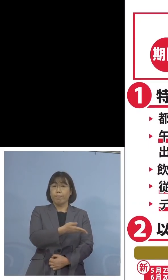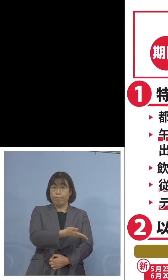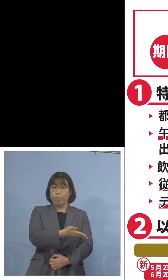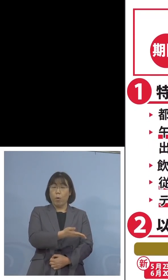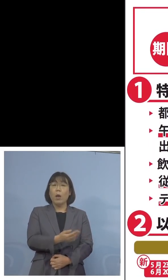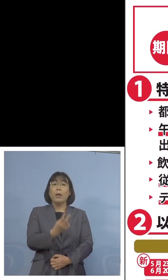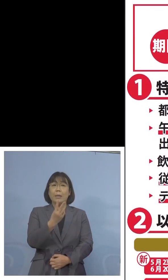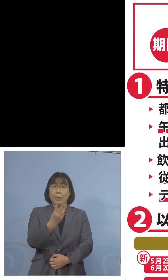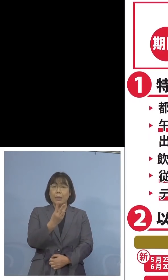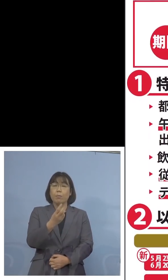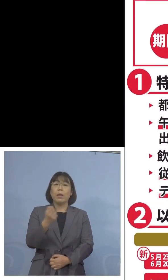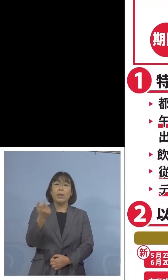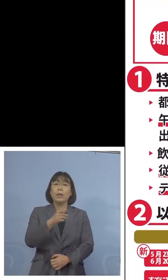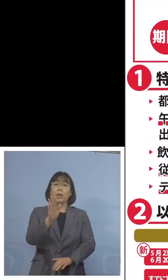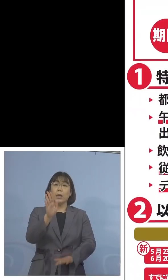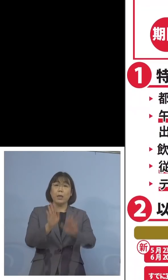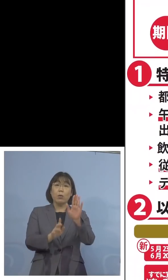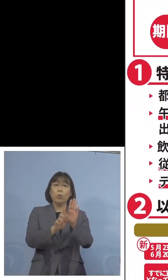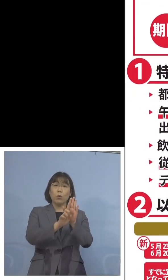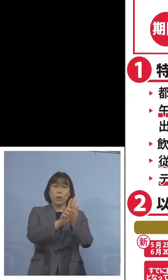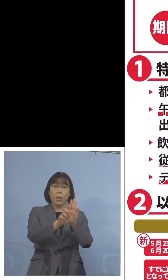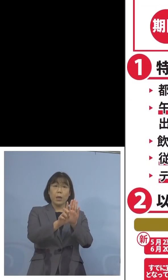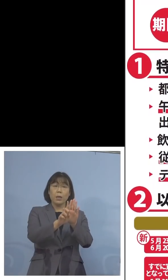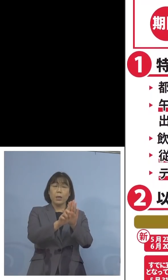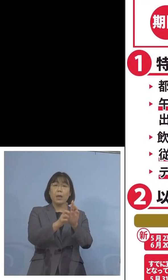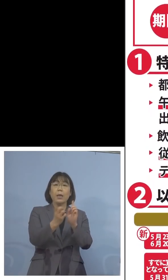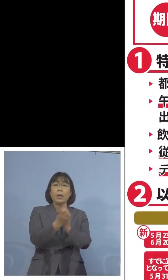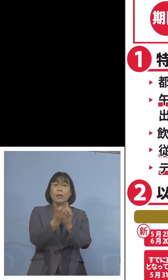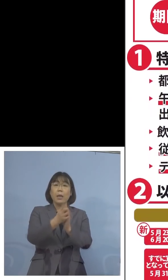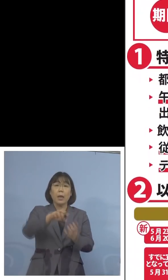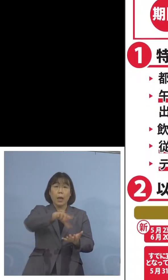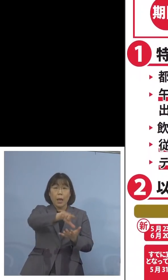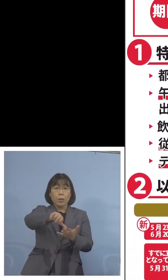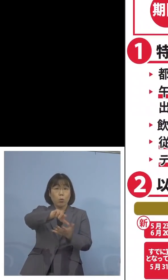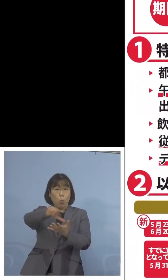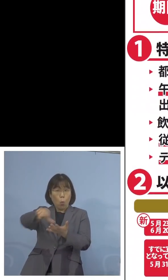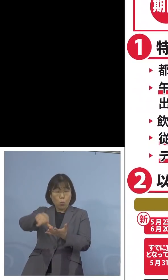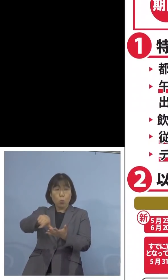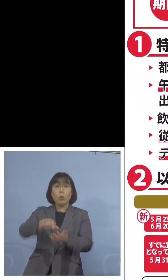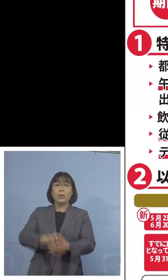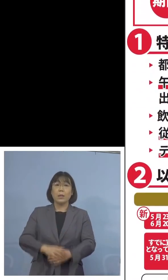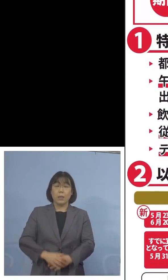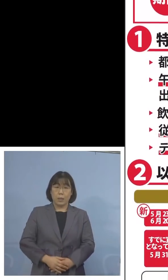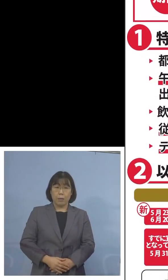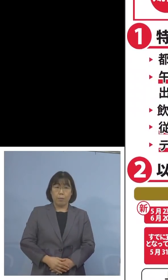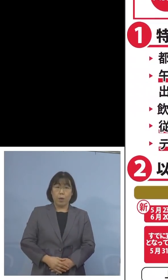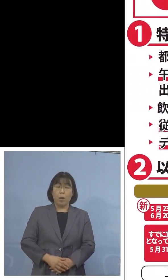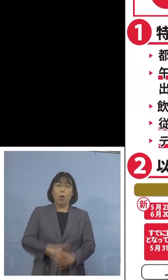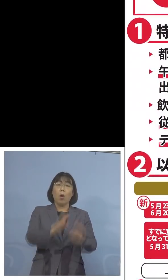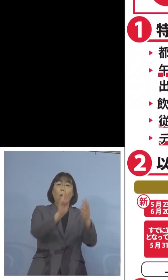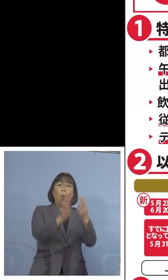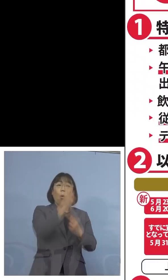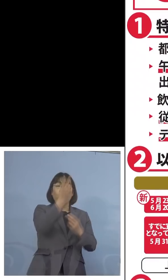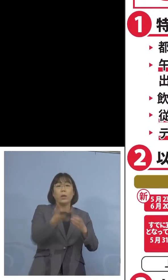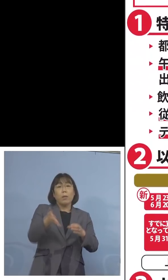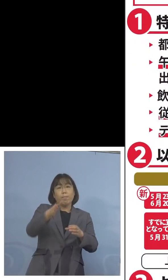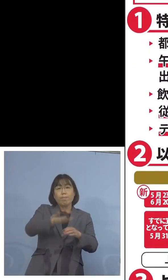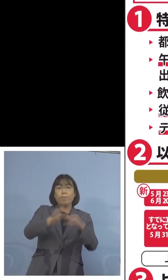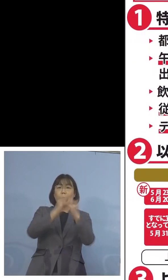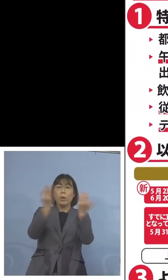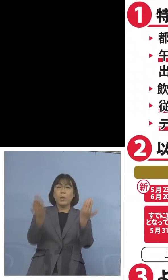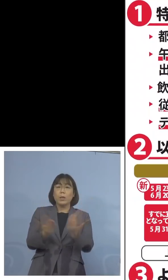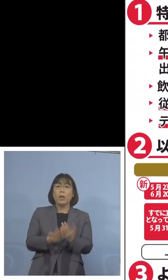この「緊急事態宣言」の対象区域ということで 沖縄県が加わり、全部で10都道府県